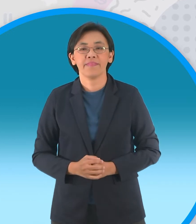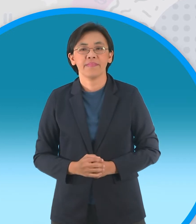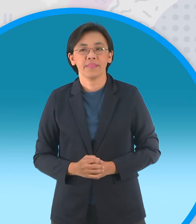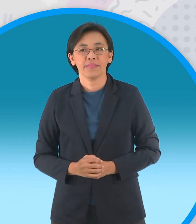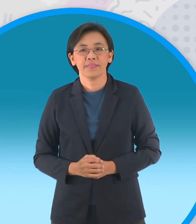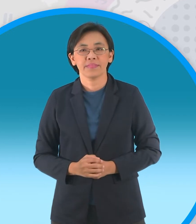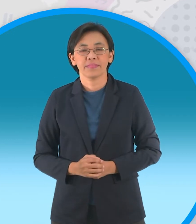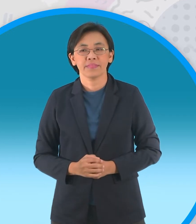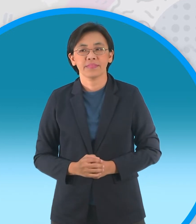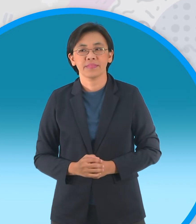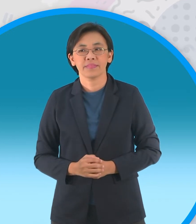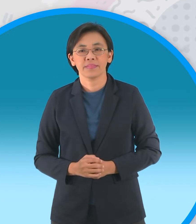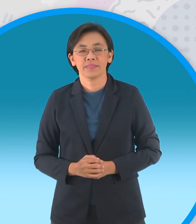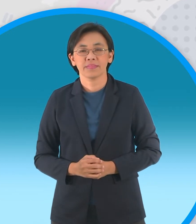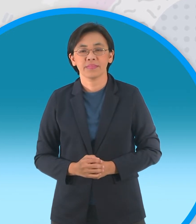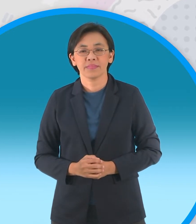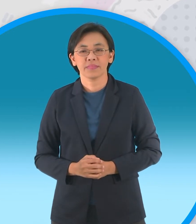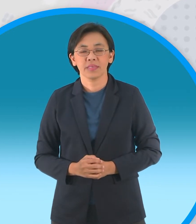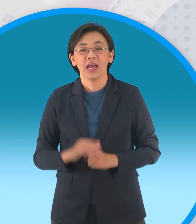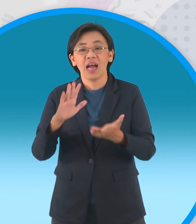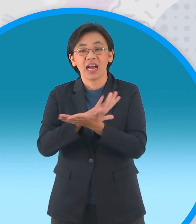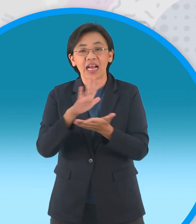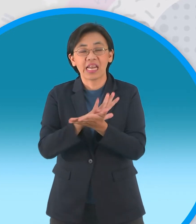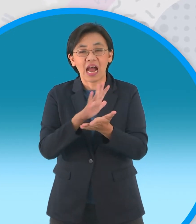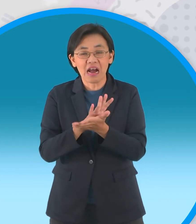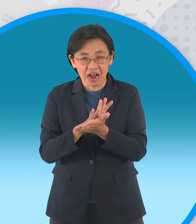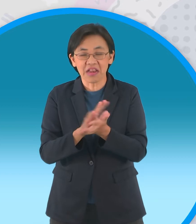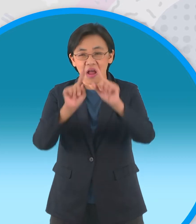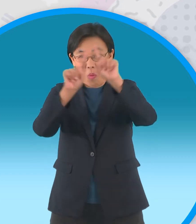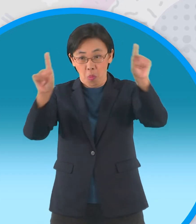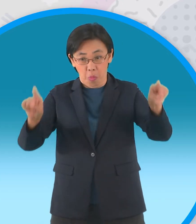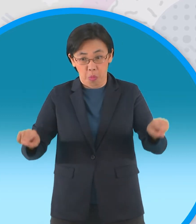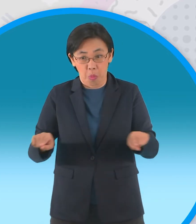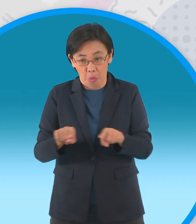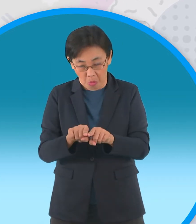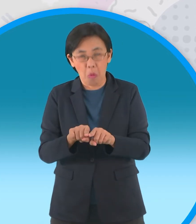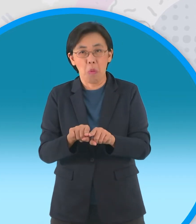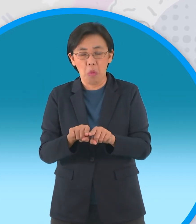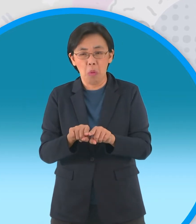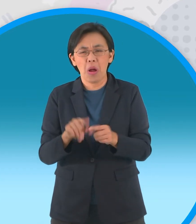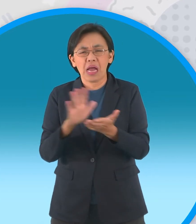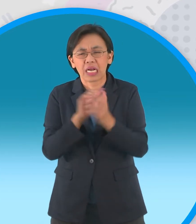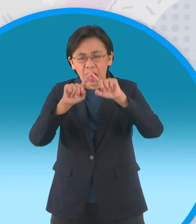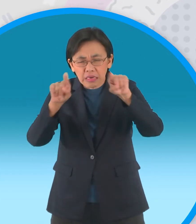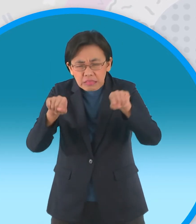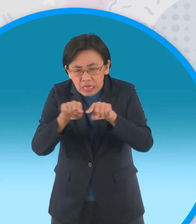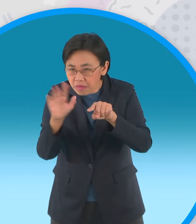น้องๆอาจจะต้องใช้กระดาษใหญ่หน่อยนะครับ ในการพับกระทง